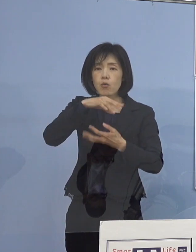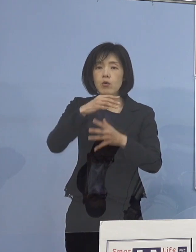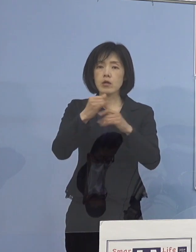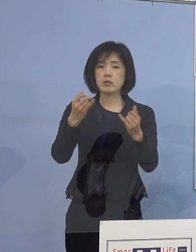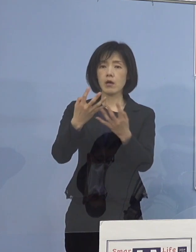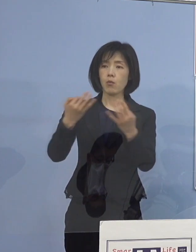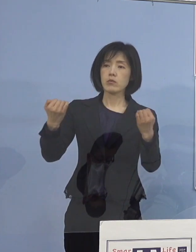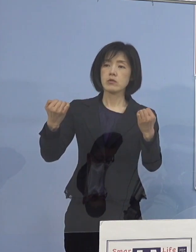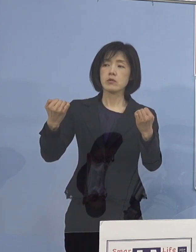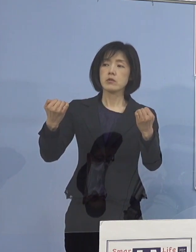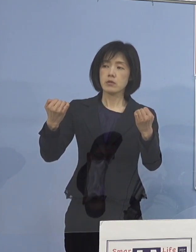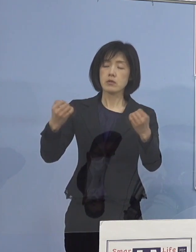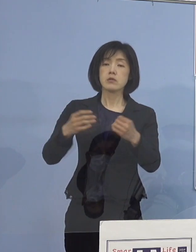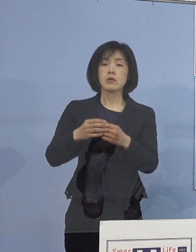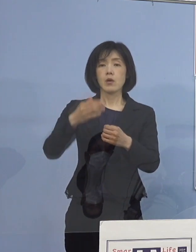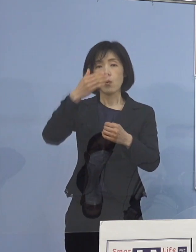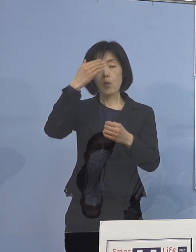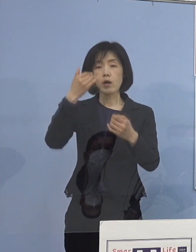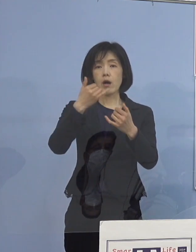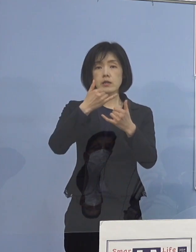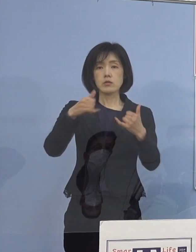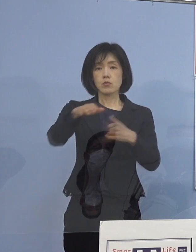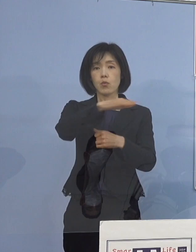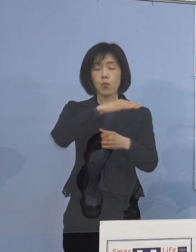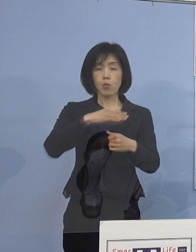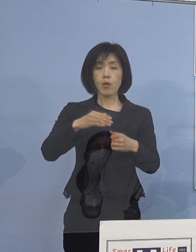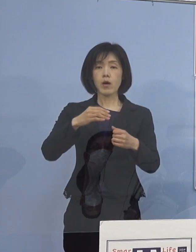若い皆さん方というのは 症状が無症状であったり